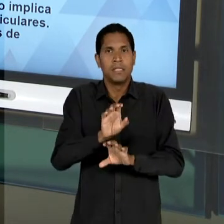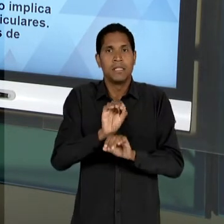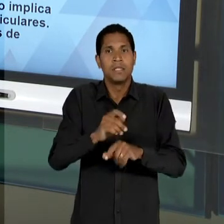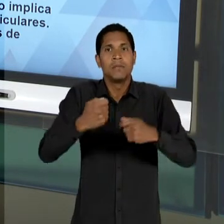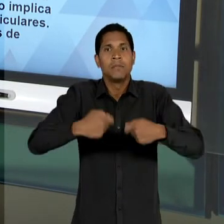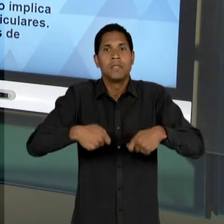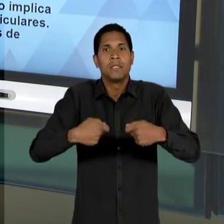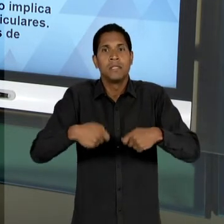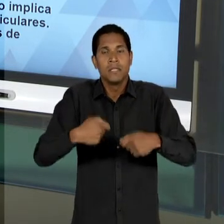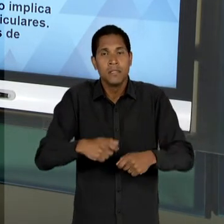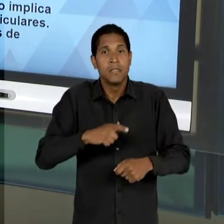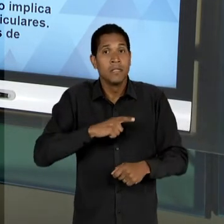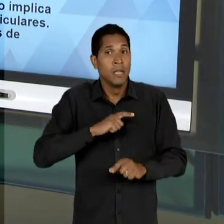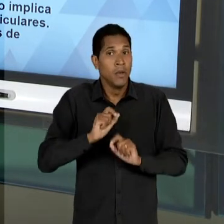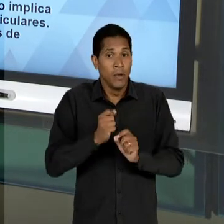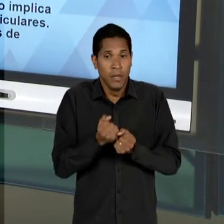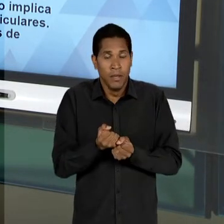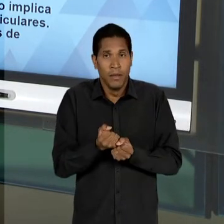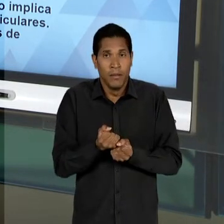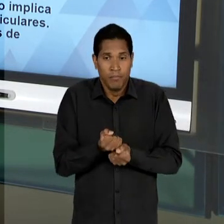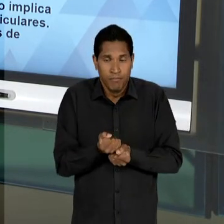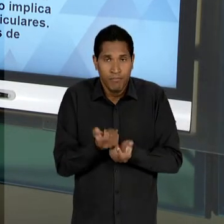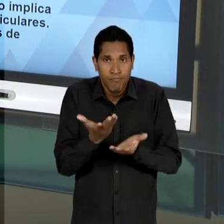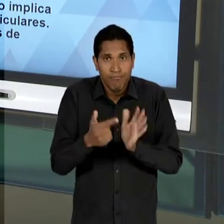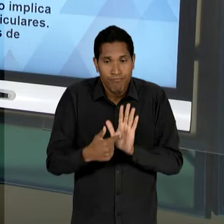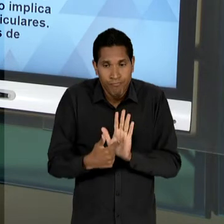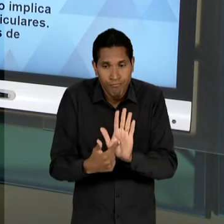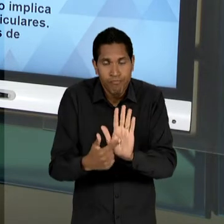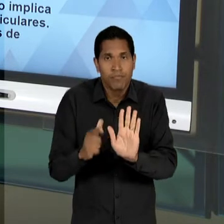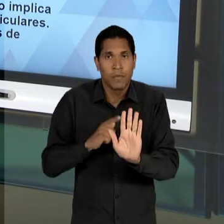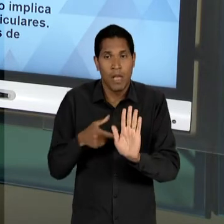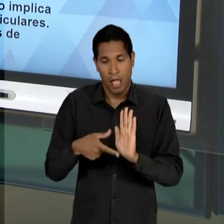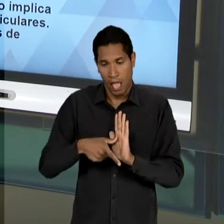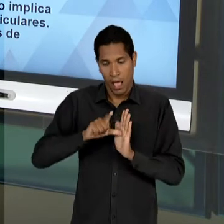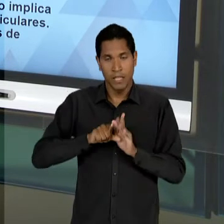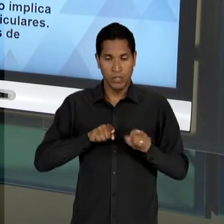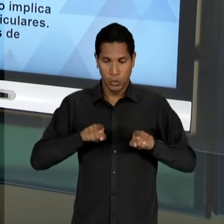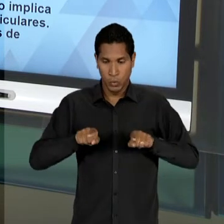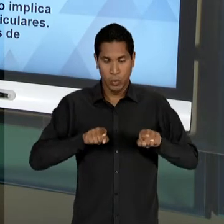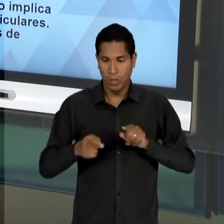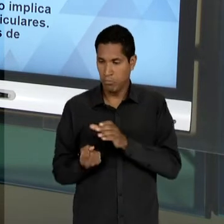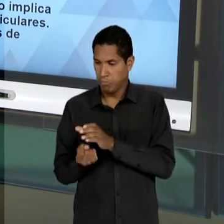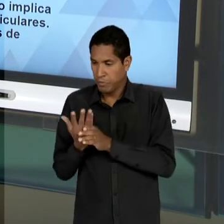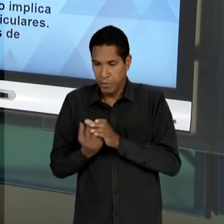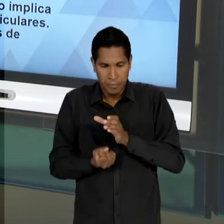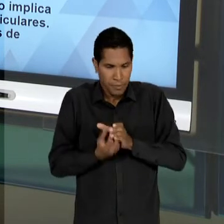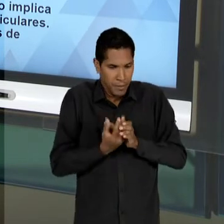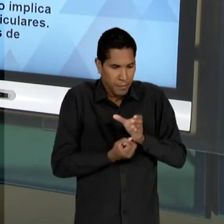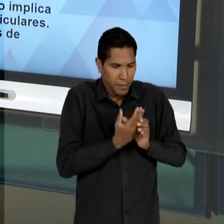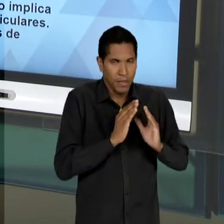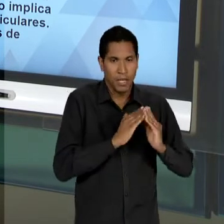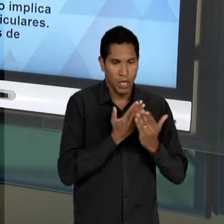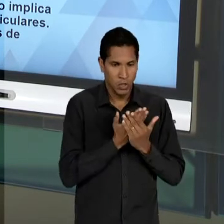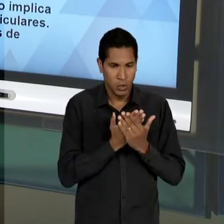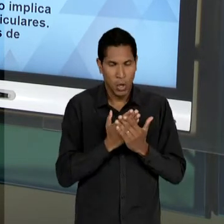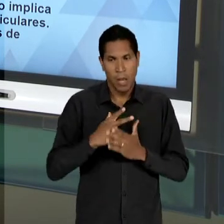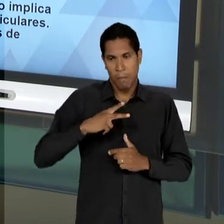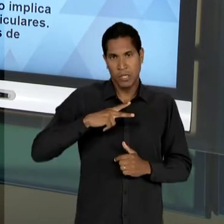DEVERIA SE EXPRESSAR ANTES QUE A CONCORRÊNCIA PELA OFERTA DE ENSINO, PELA CRIAÇÃO DE ESCOLAS, PRINCIPALMENTE PELA CONCORRÊNCIA ENTRE OS